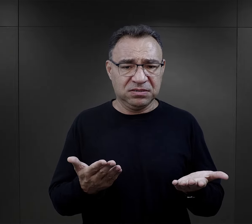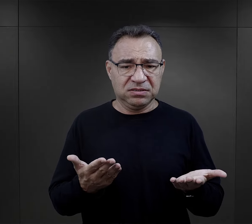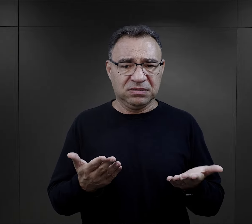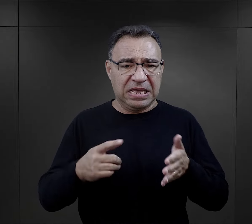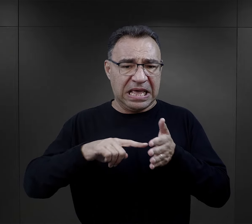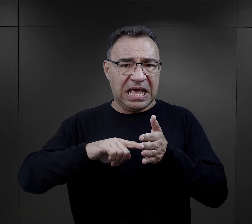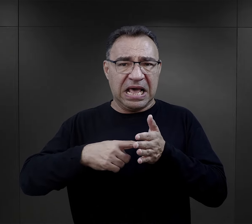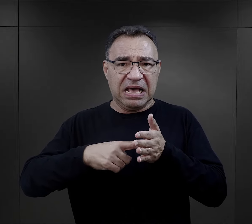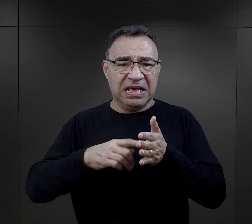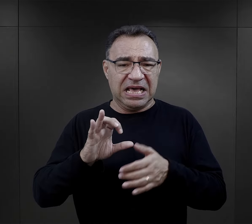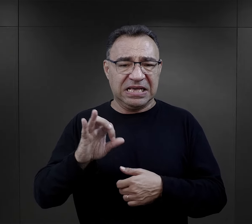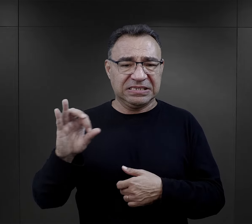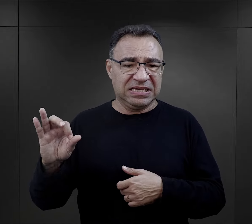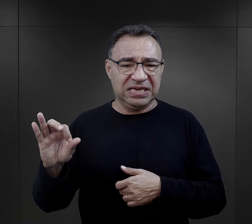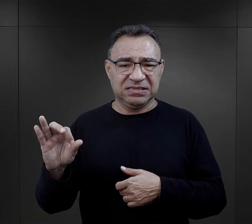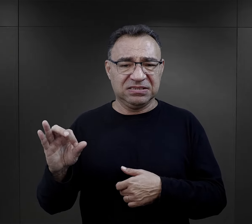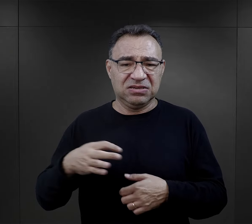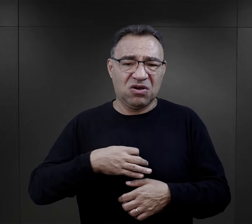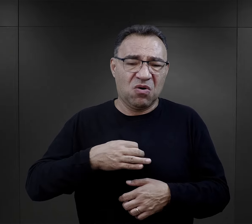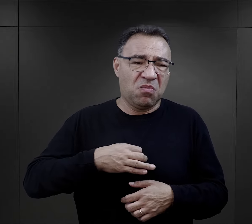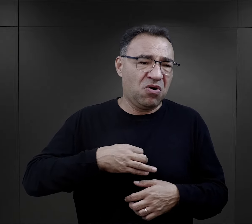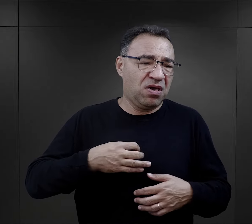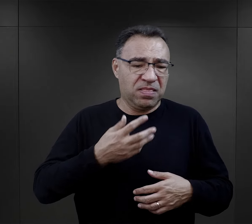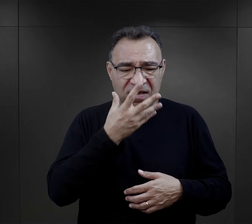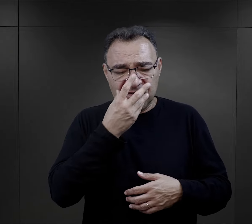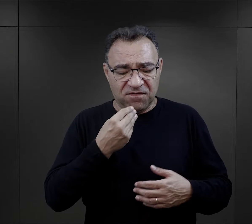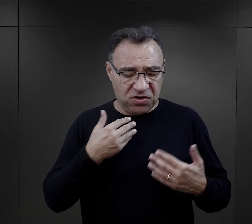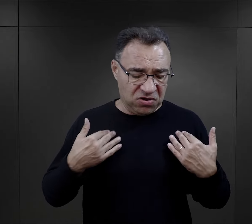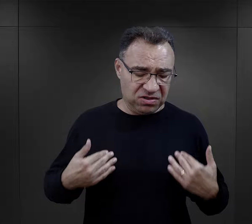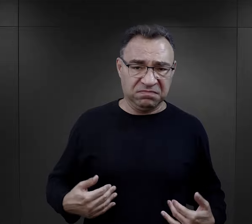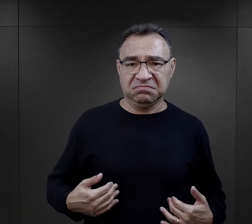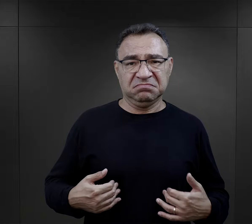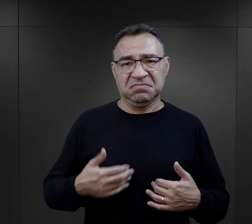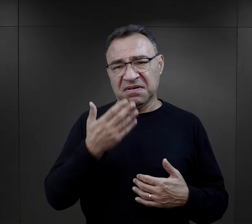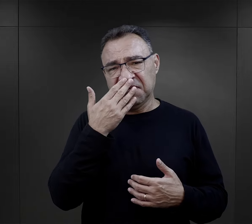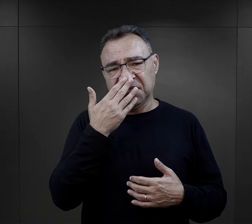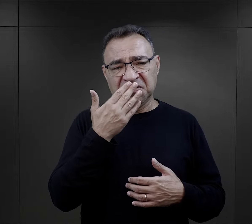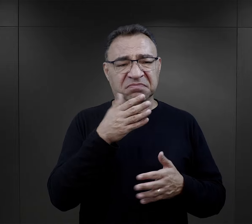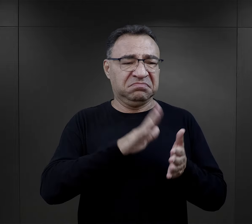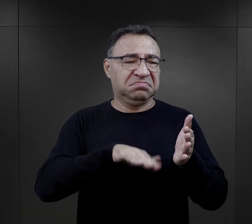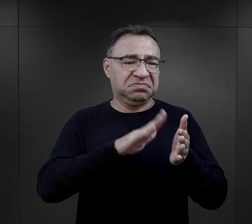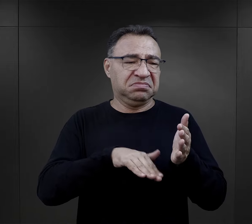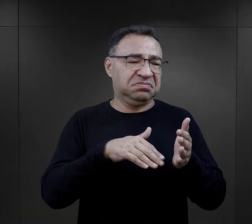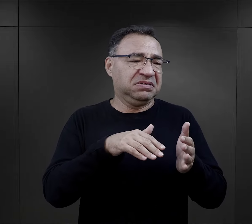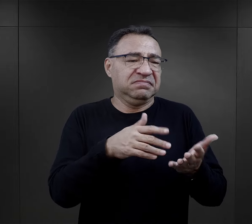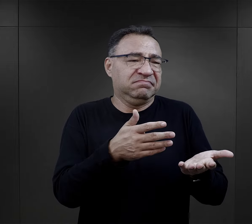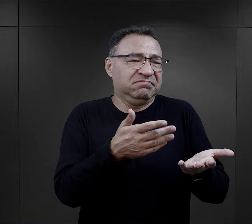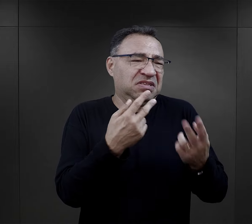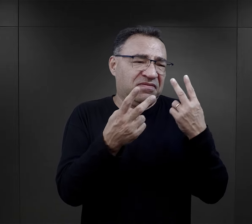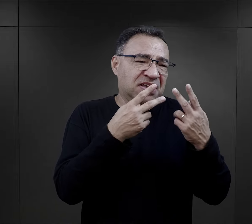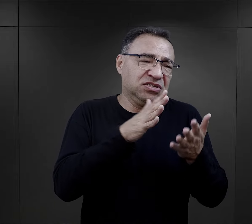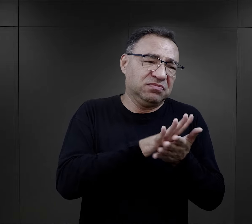Przecież to dla nich, dla administracji, dla esesmanów, to jest wszystko jedno jak my wyglądamy i tak jesteśmy dla nich taką szara masą.